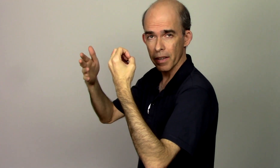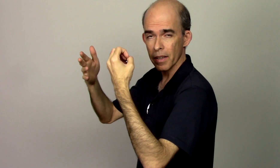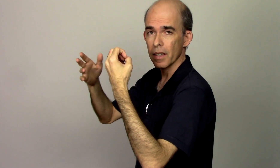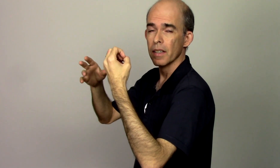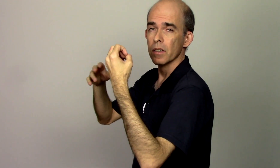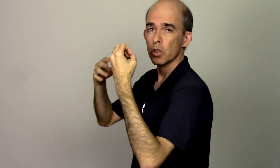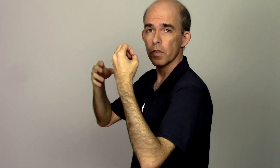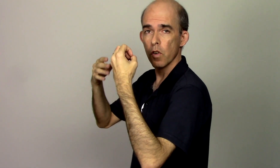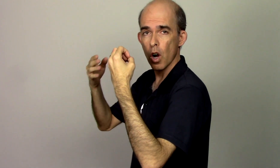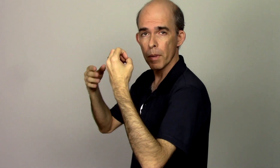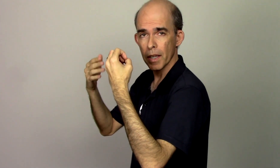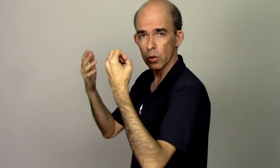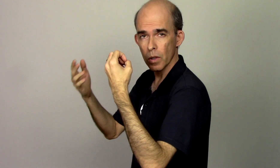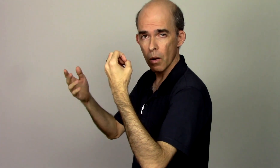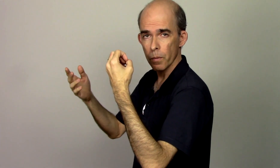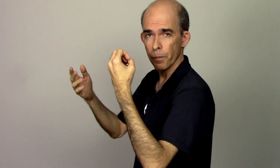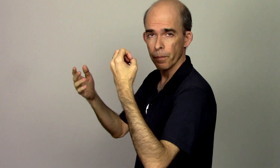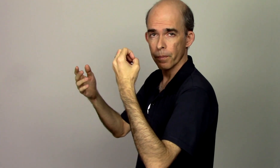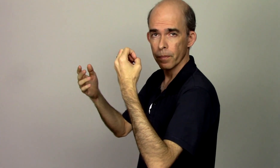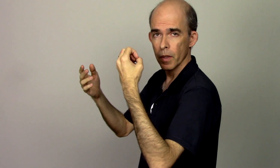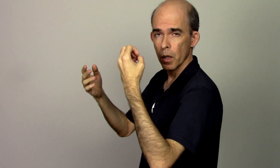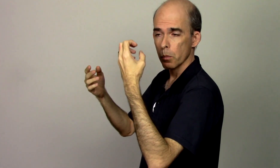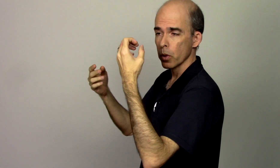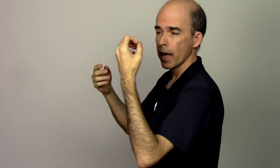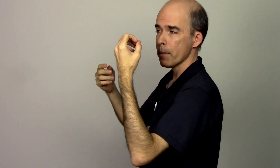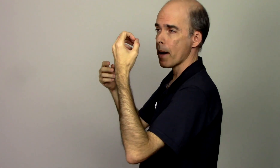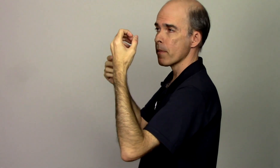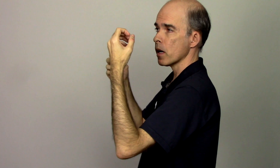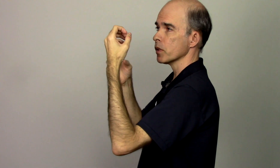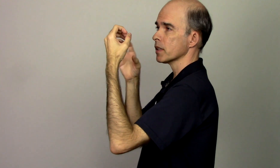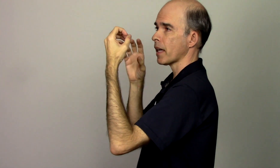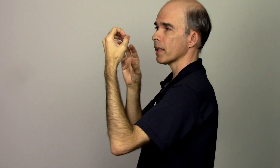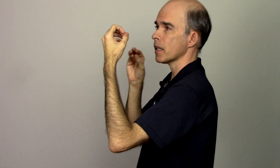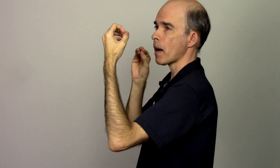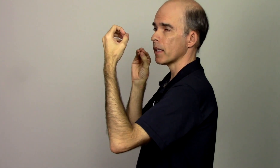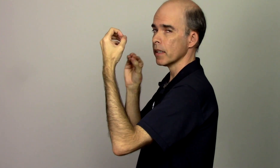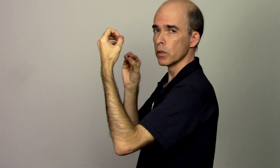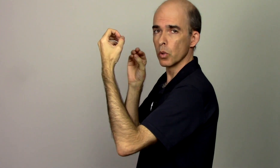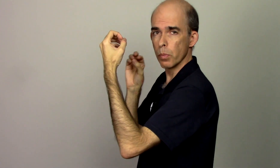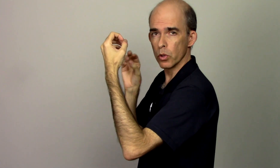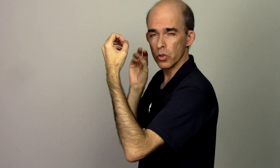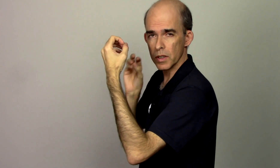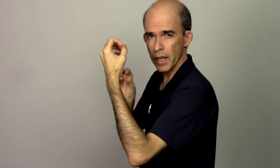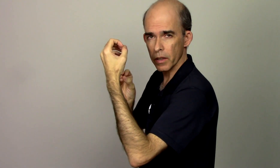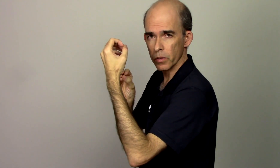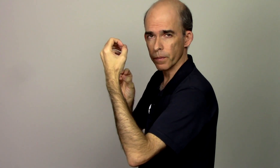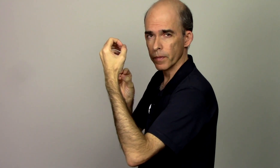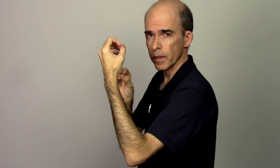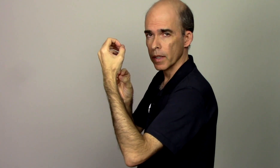técnica de forma natural porque a minha mão está trabalhando no ponto zero